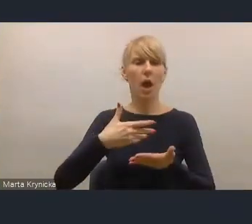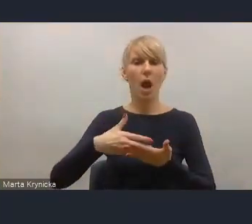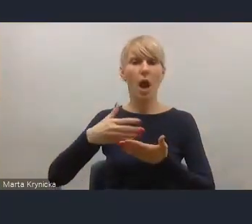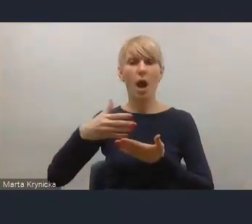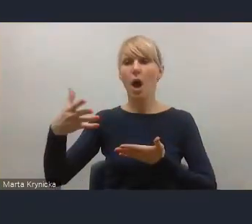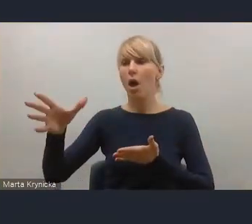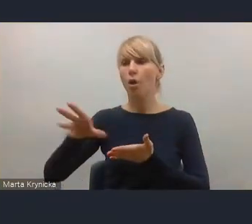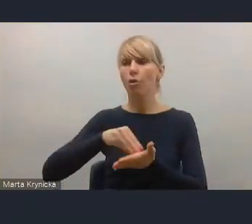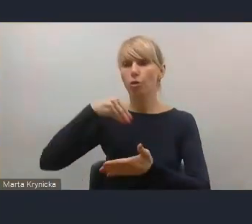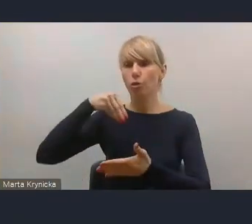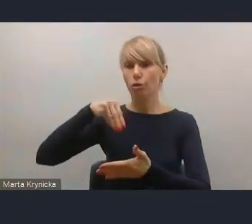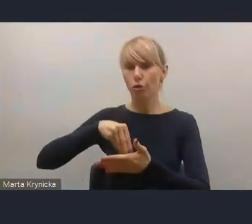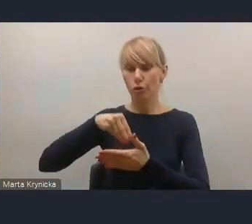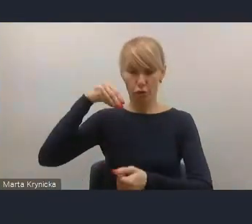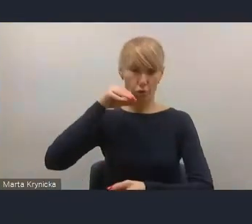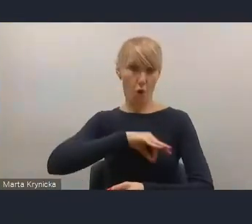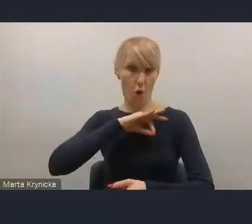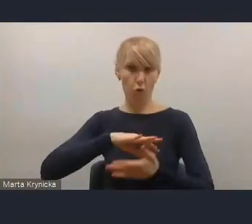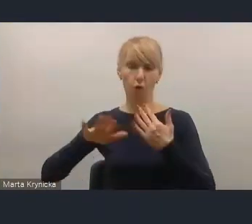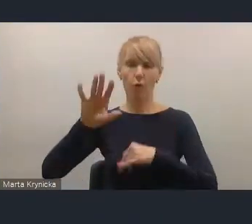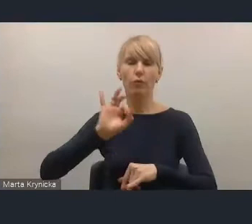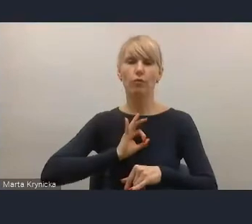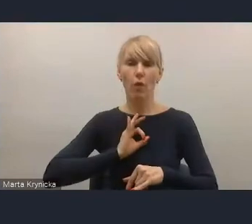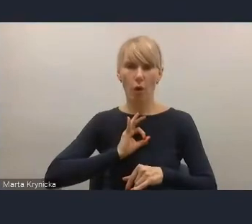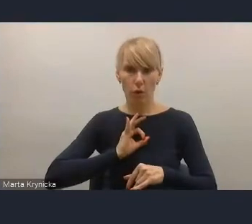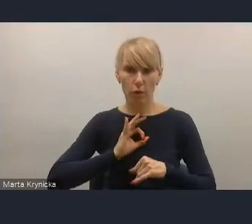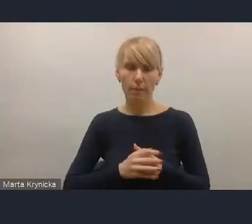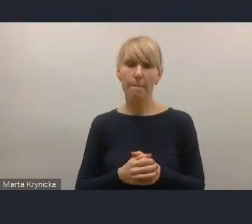przeznaczonych na finansowanie zadań własnych, w tym rozwojowych,